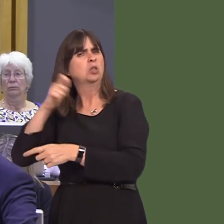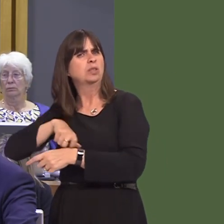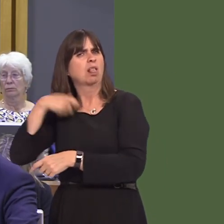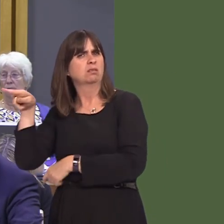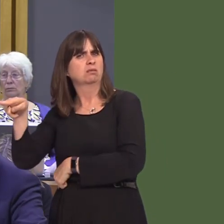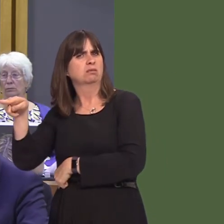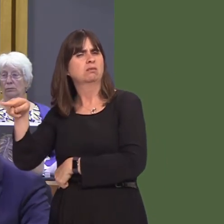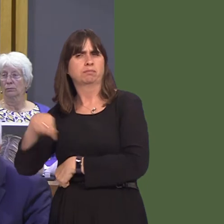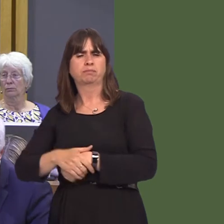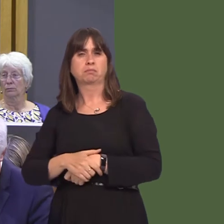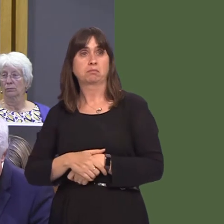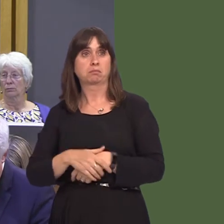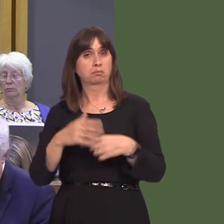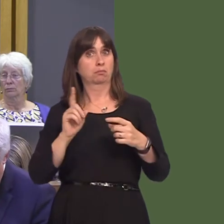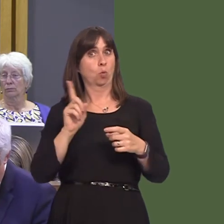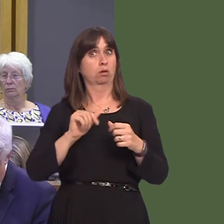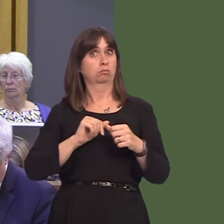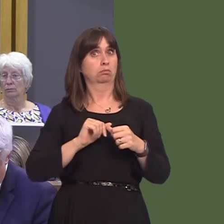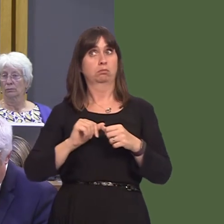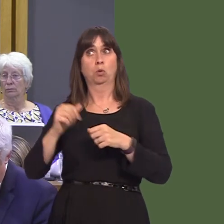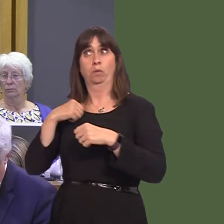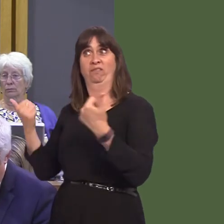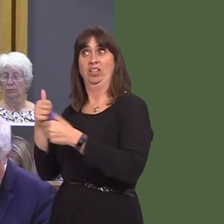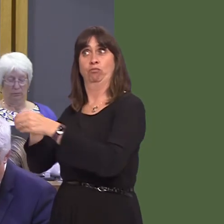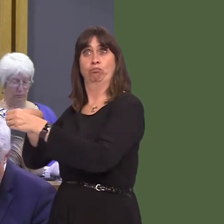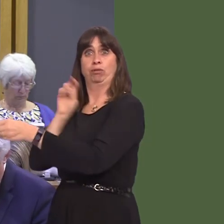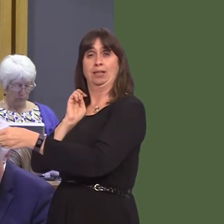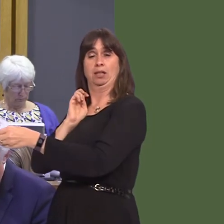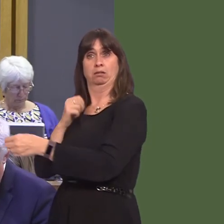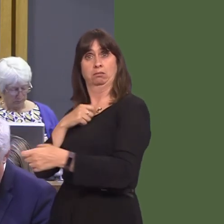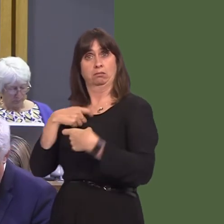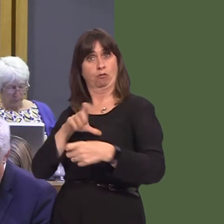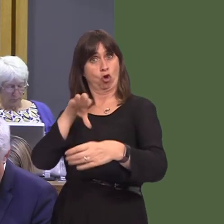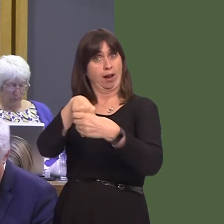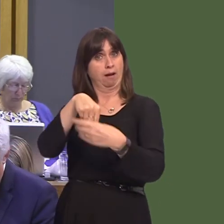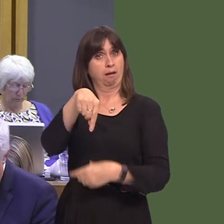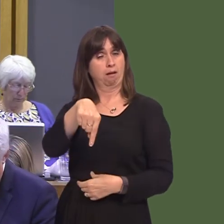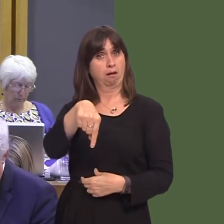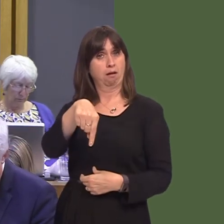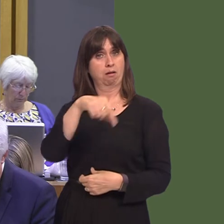Cabinet has discussed in terms of post-Brexit planning, because the extent to which we co-ordinate